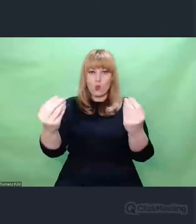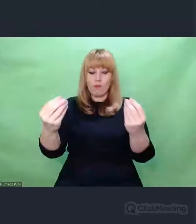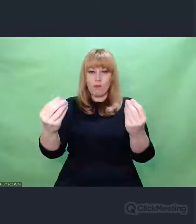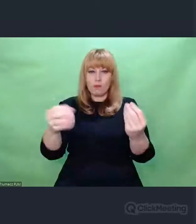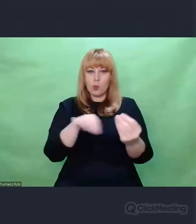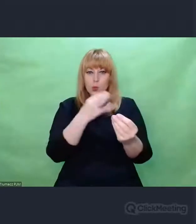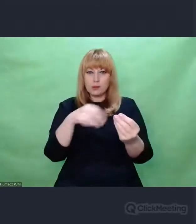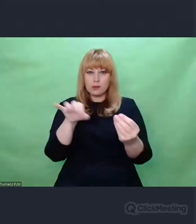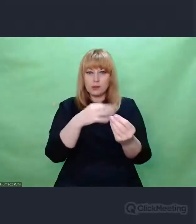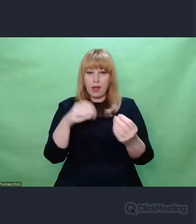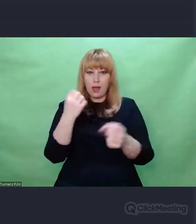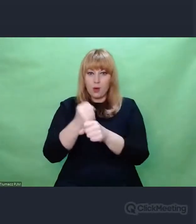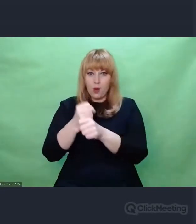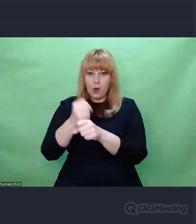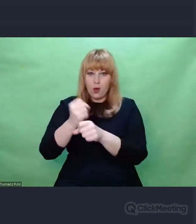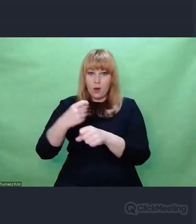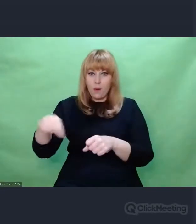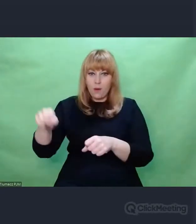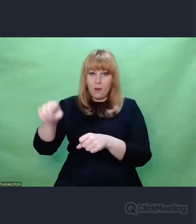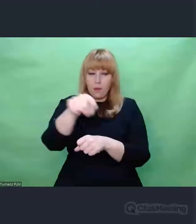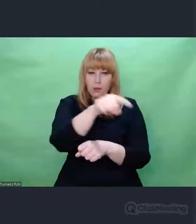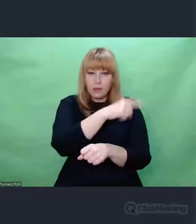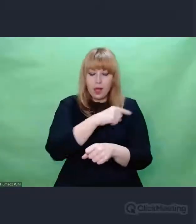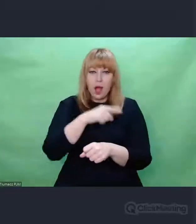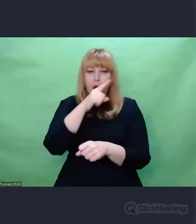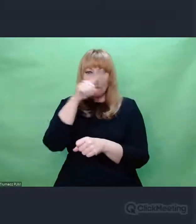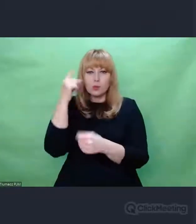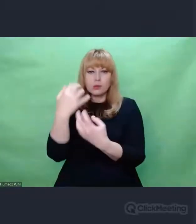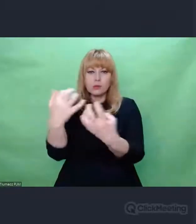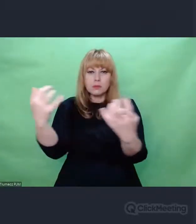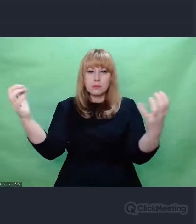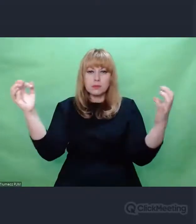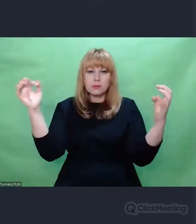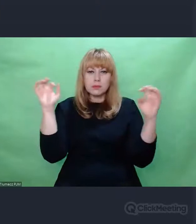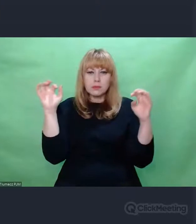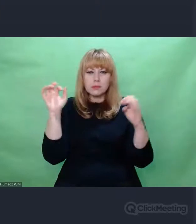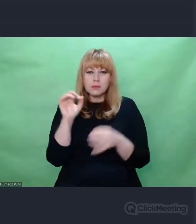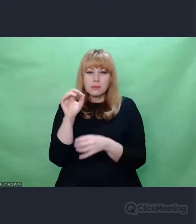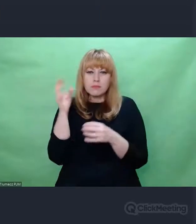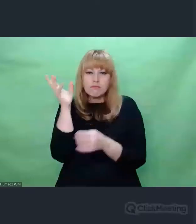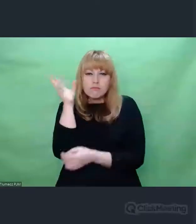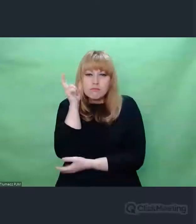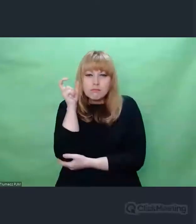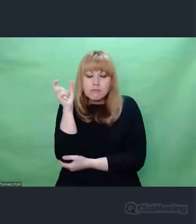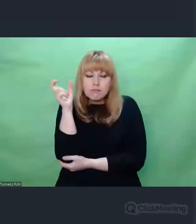dysponując swoim aparatem percepcyjnym, przez ten komunikat przeniknąć